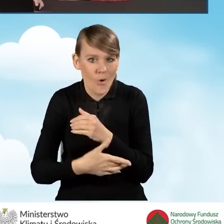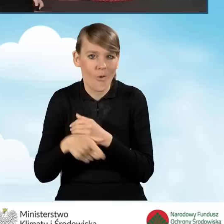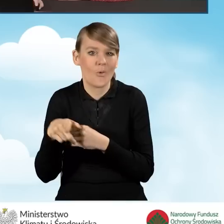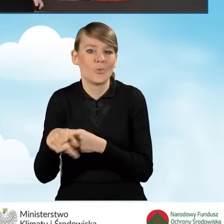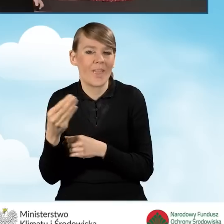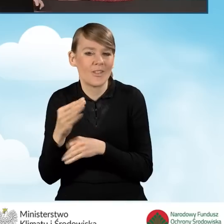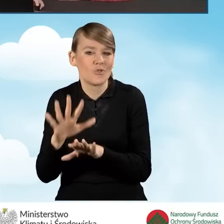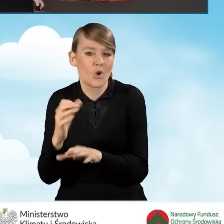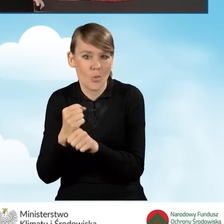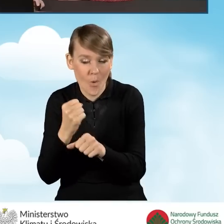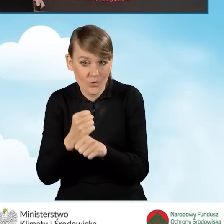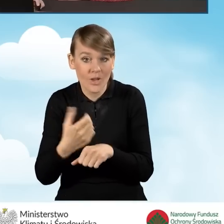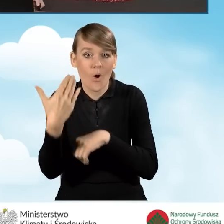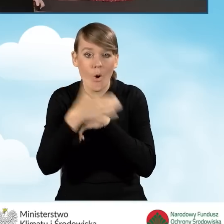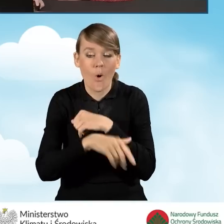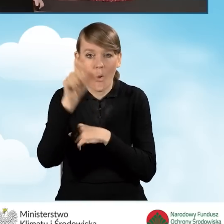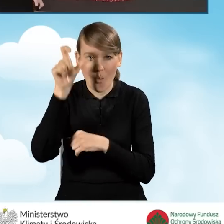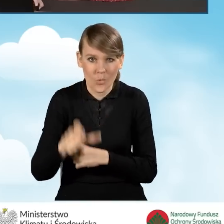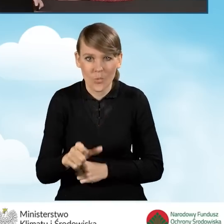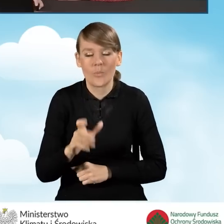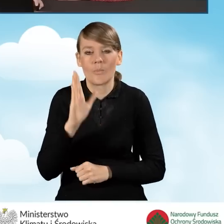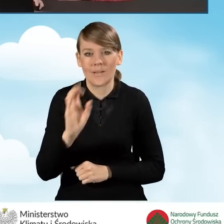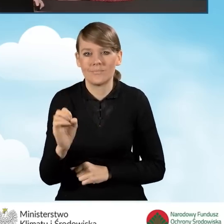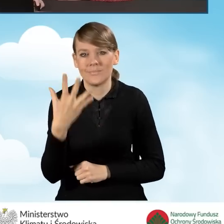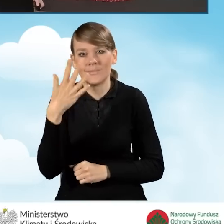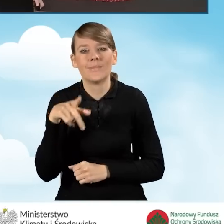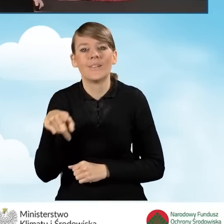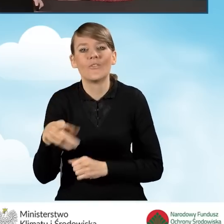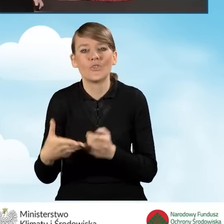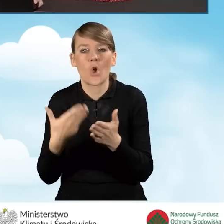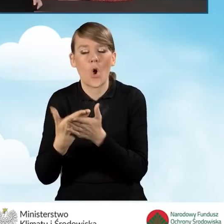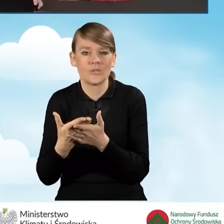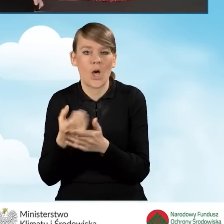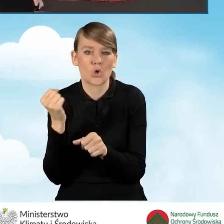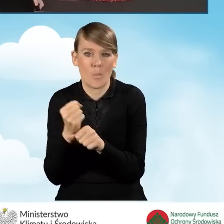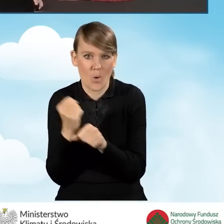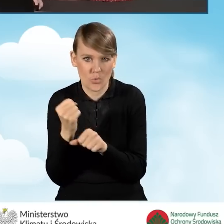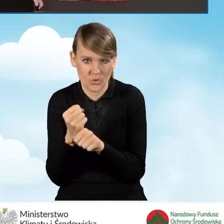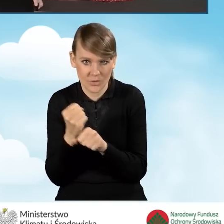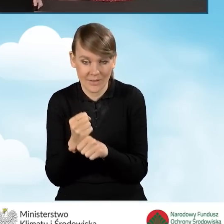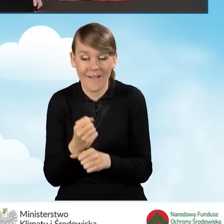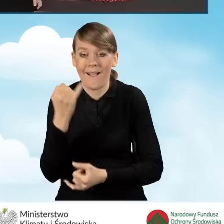Tutaj w ostatniej kolumnie będzie wyświetlać nam się status wniosku jako roboczy. W sytuacji, kiedy wniosek będzie